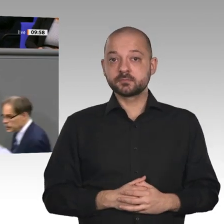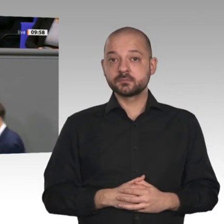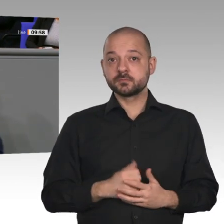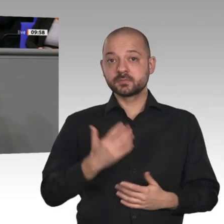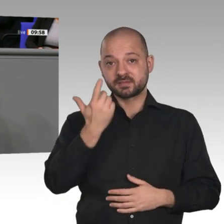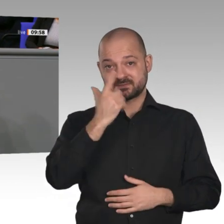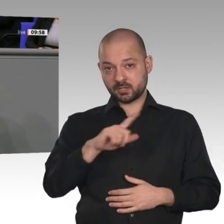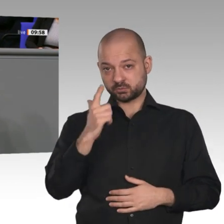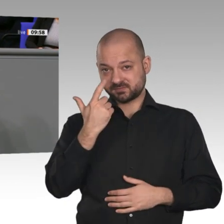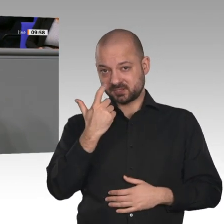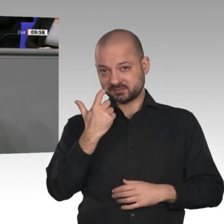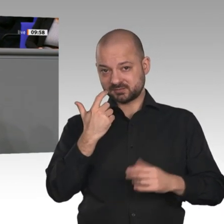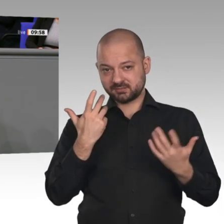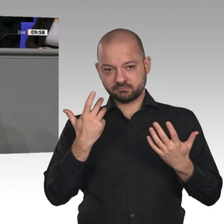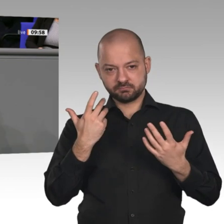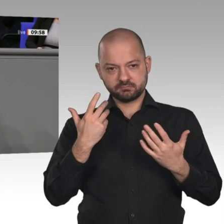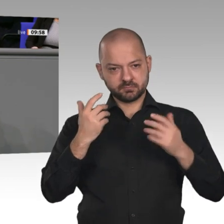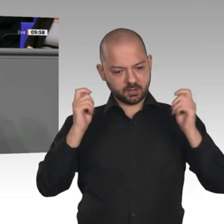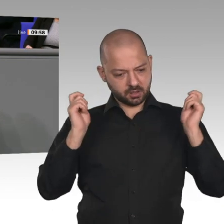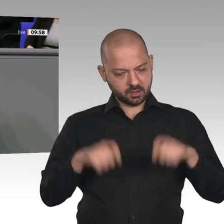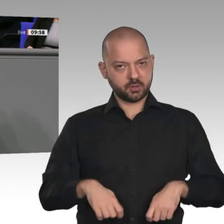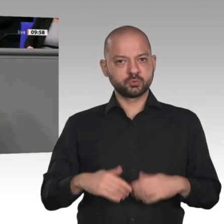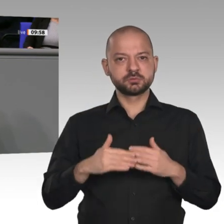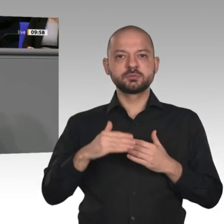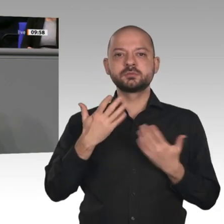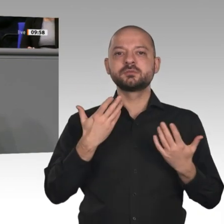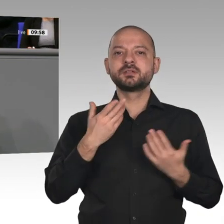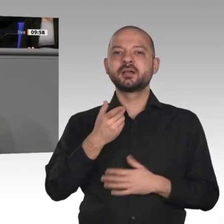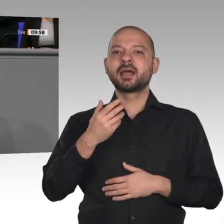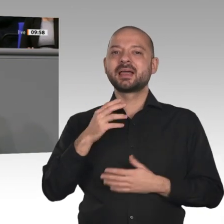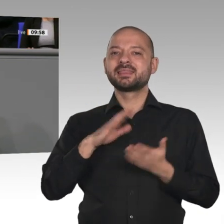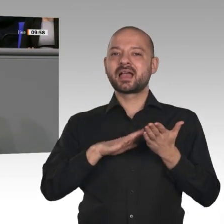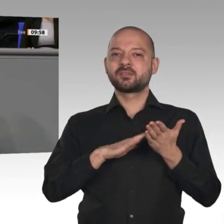als die Bruttolöhne, und zwar um 2,9 Prozent. Die Lohnquote steigt - das wurde von den